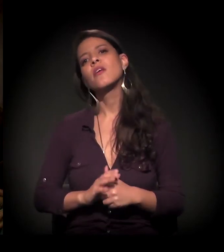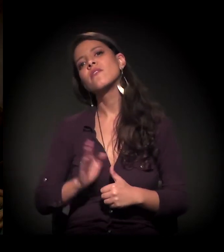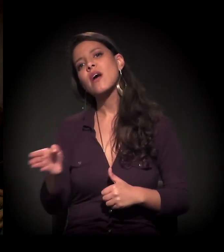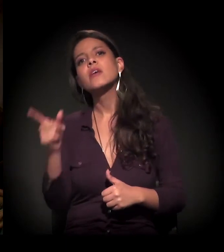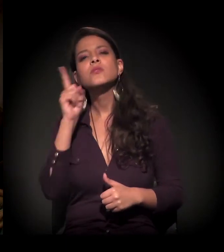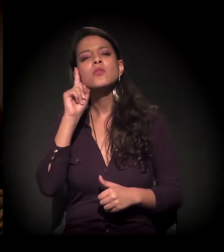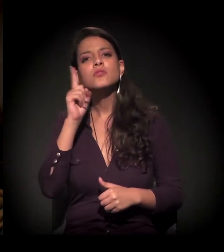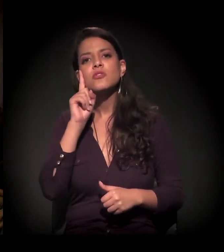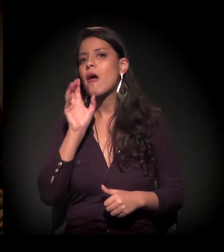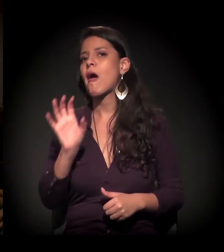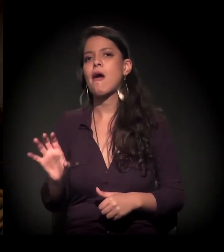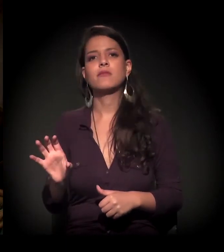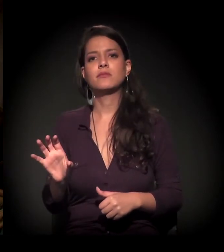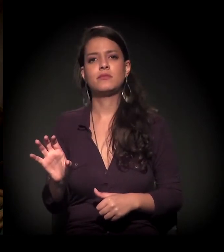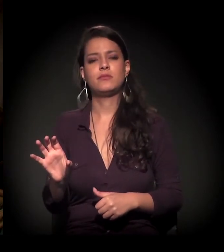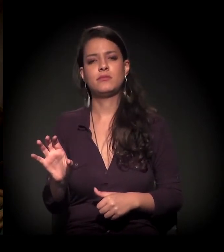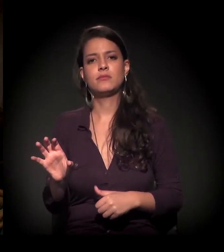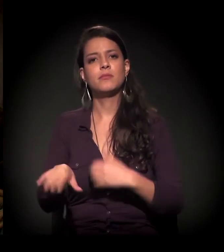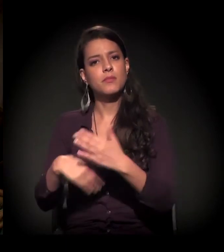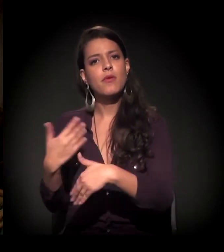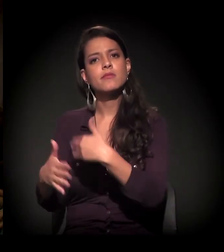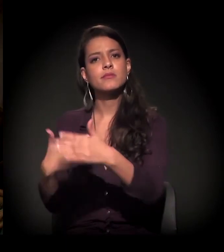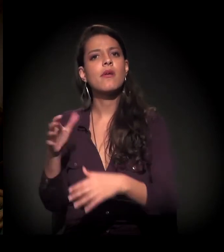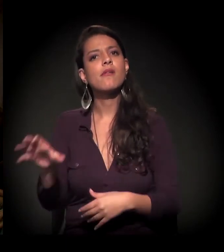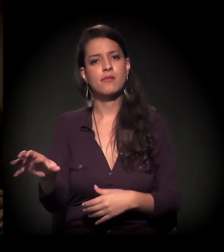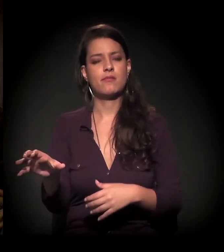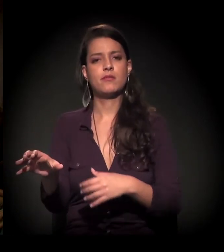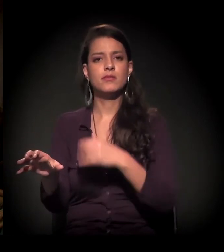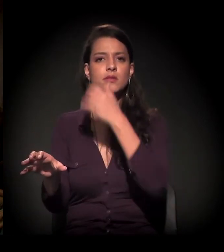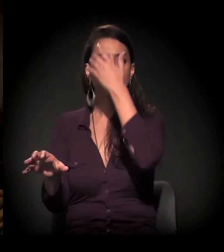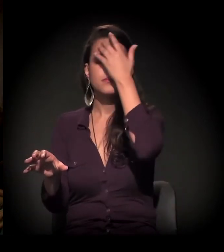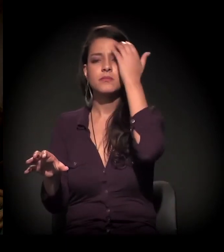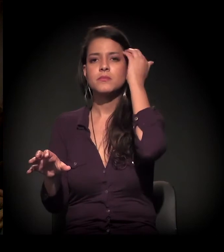todo dia é desse jeito que o processo de ocupação está indo.